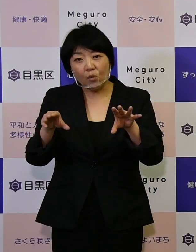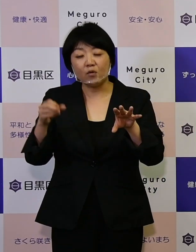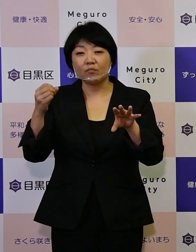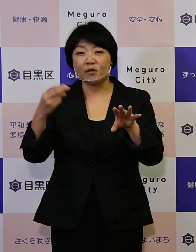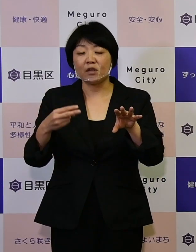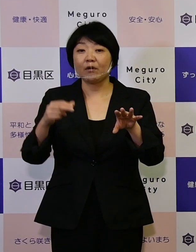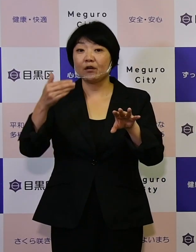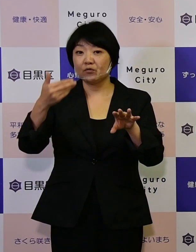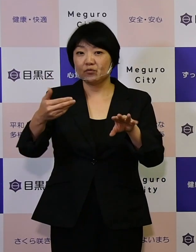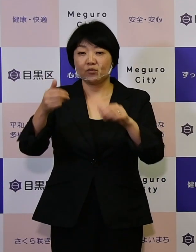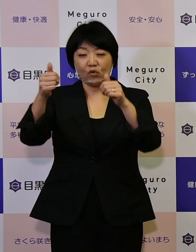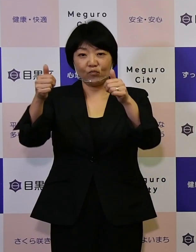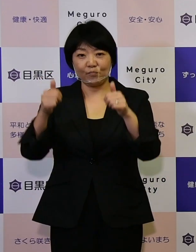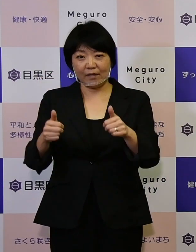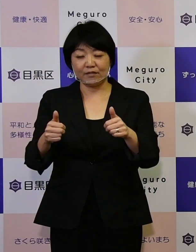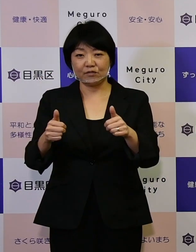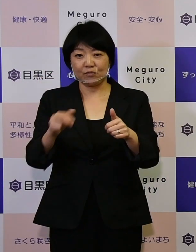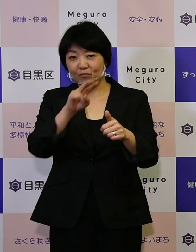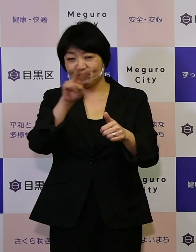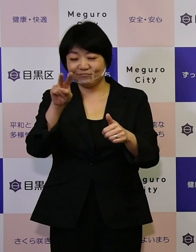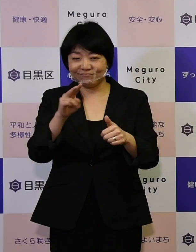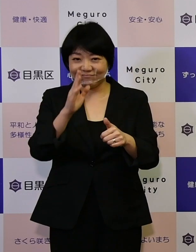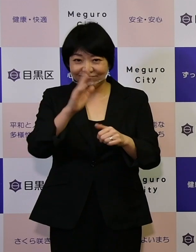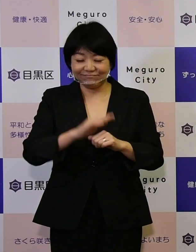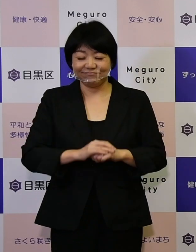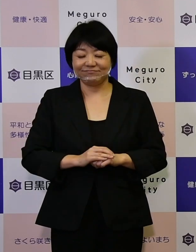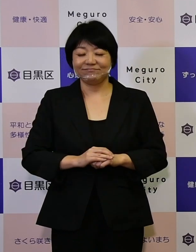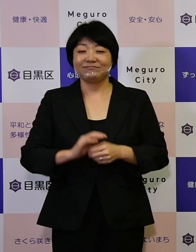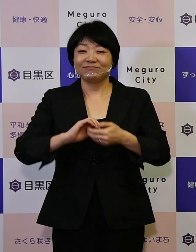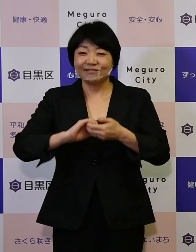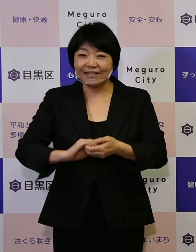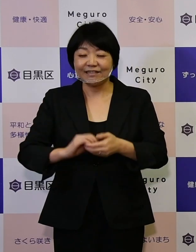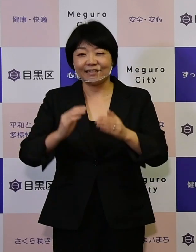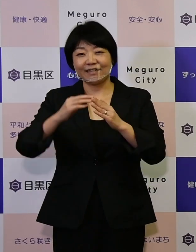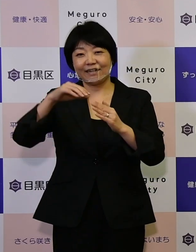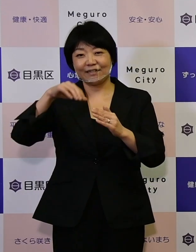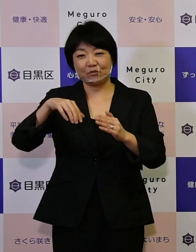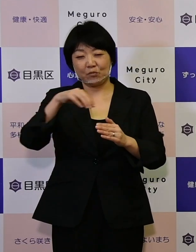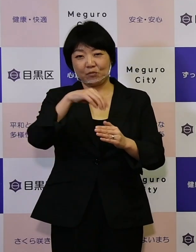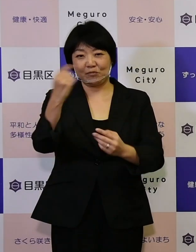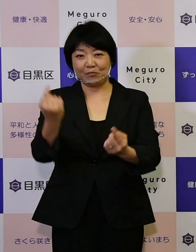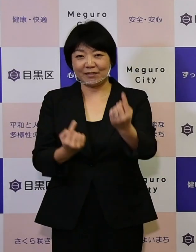ご覧いただいて、ぜひ会場に お立ち寄りいただきたいと思います。